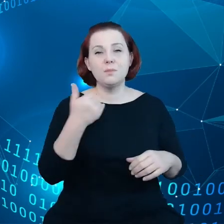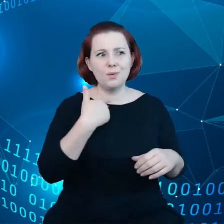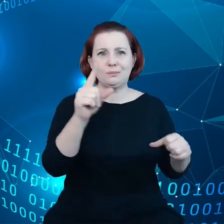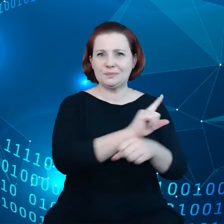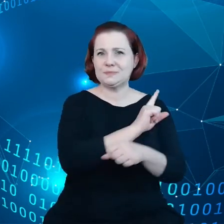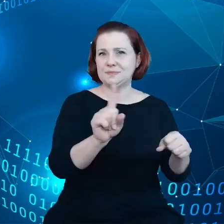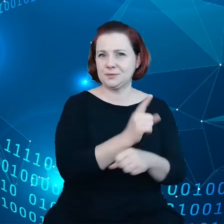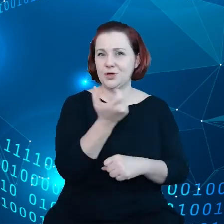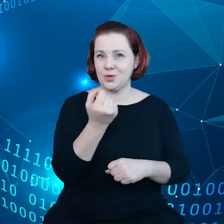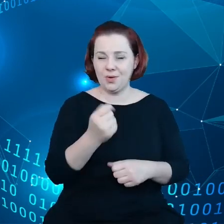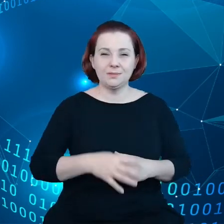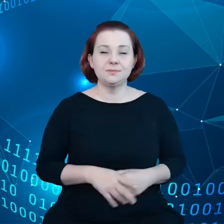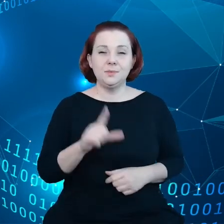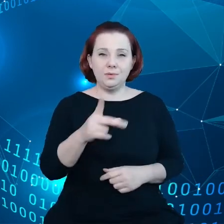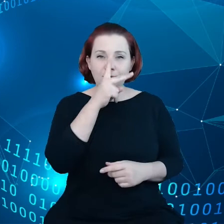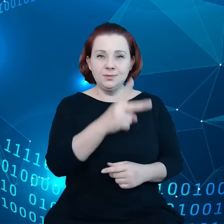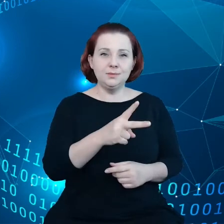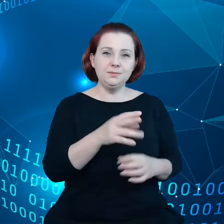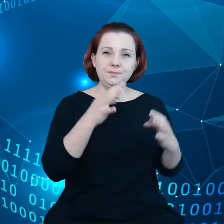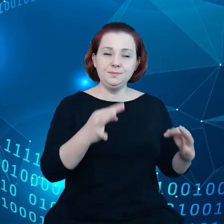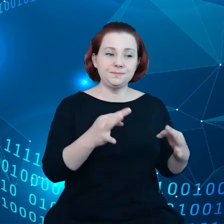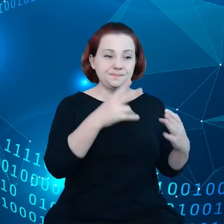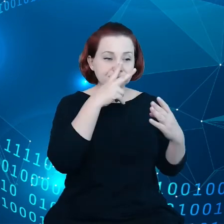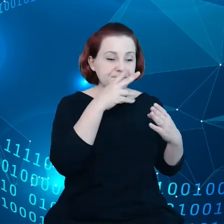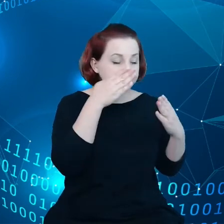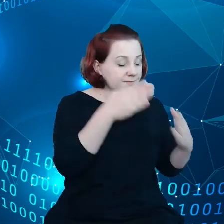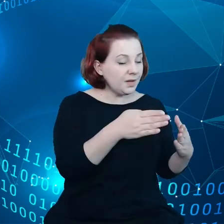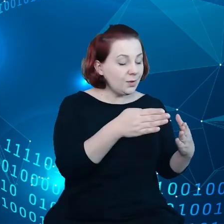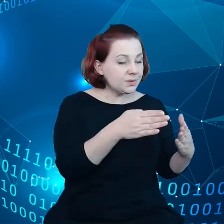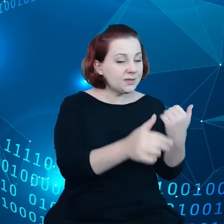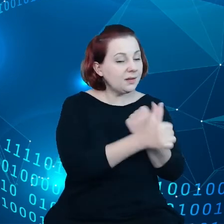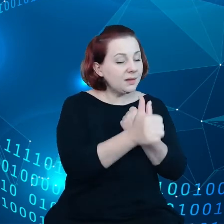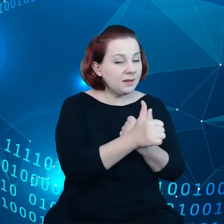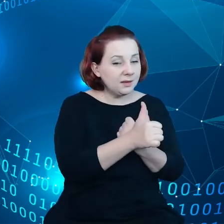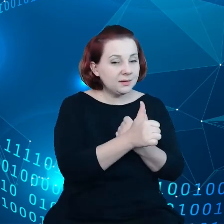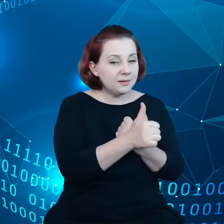ale widzimy teraz, że dochodzi do koncentracji danych w rękach wybranych niewielu przedsiębiorstw.